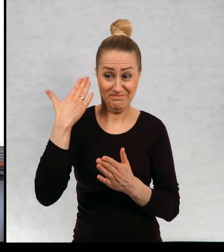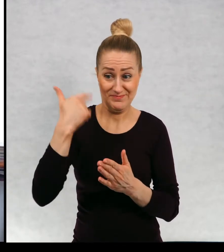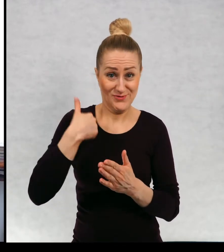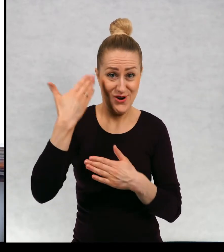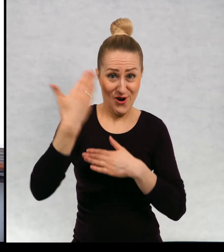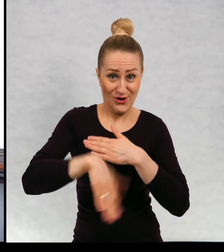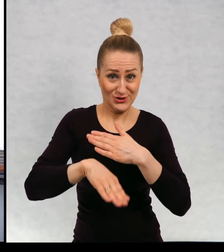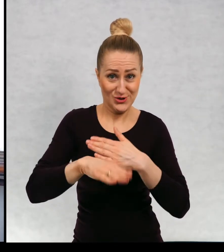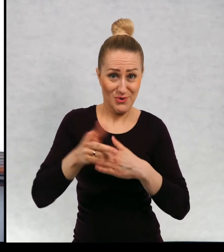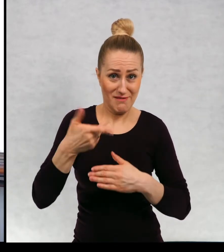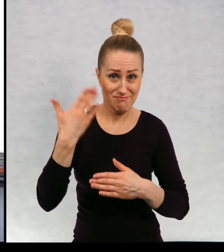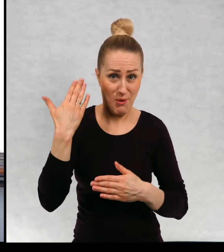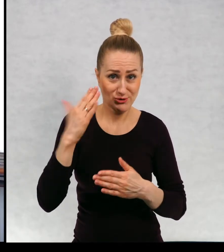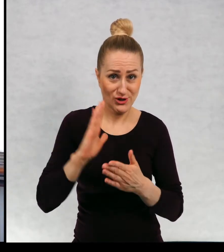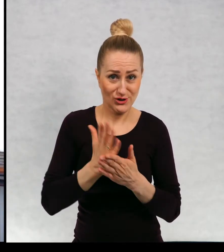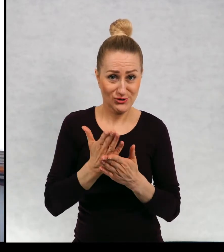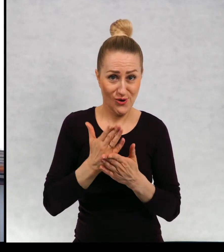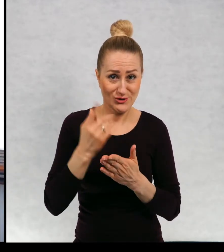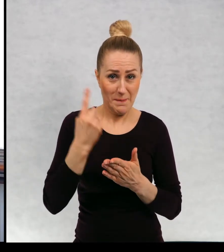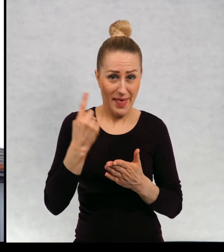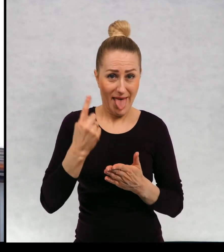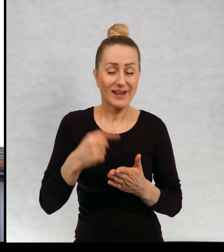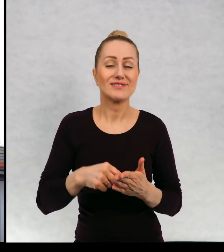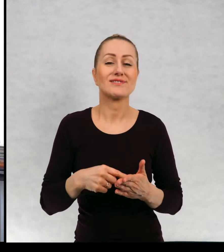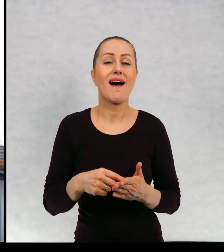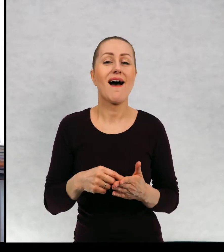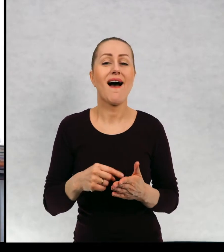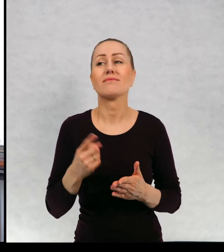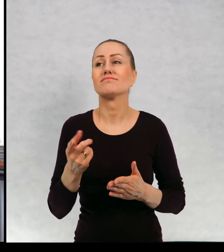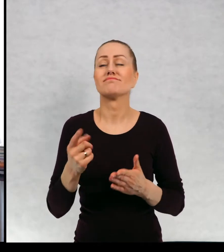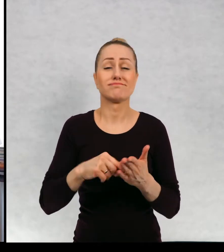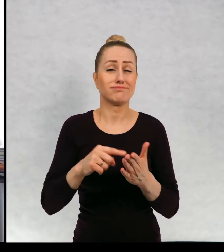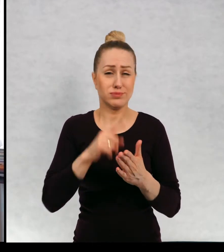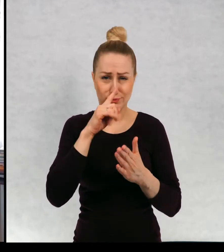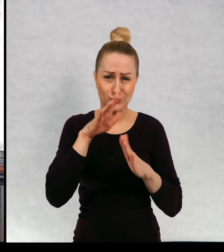poprzednią i to jest taki moment przerwy, natłok pomysłów.